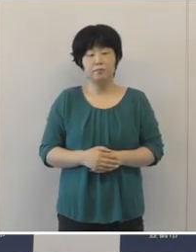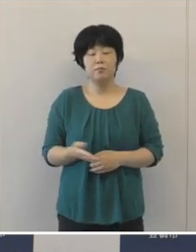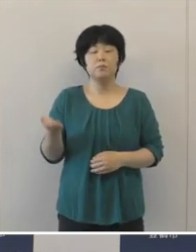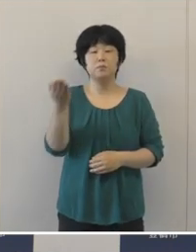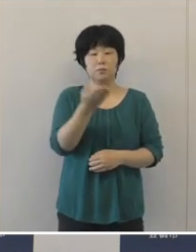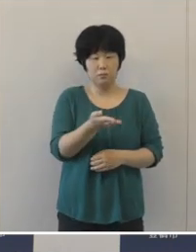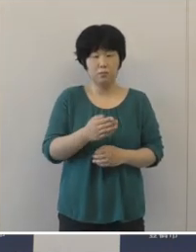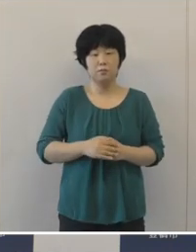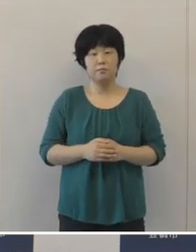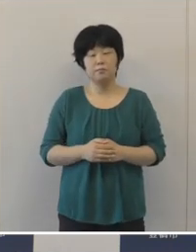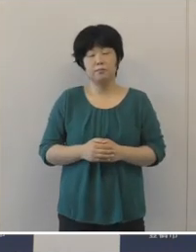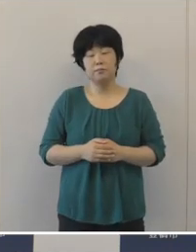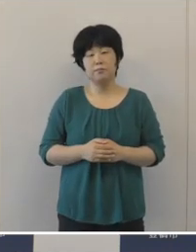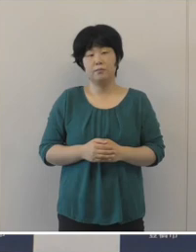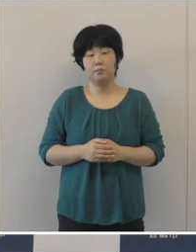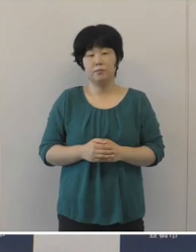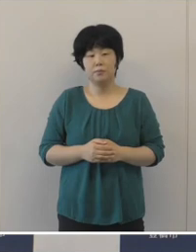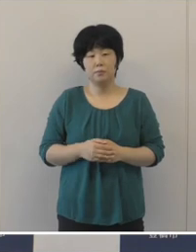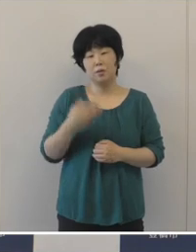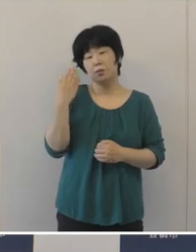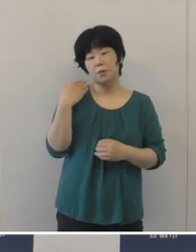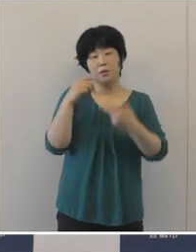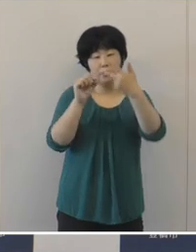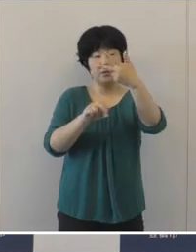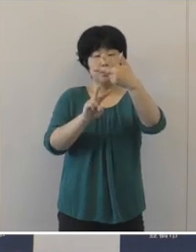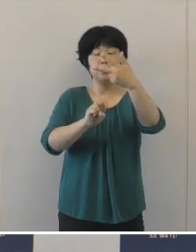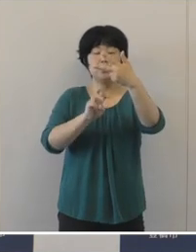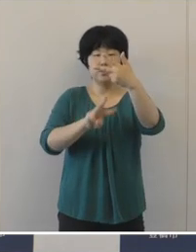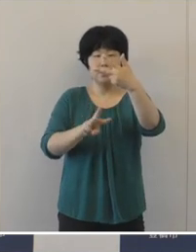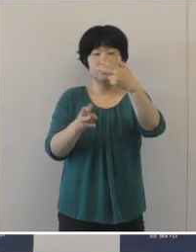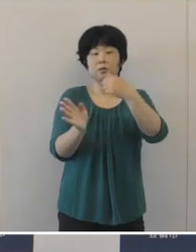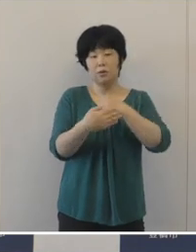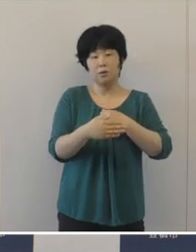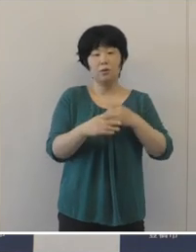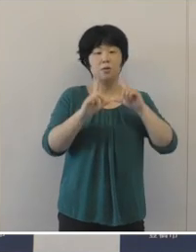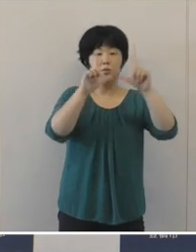さて、いよいよ先月の23日から